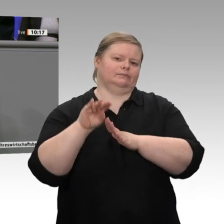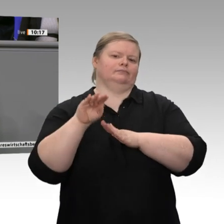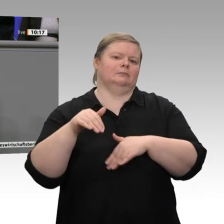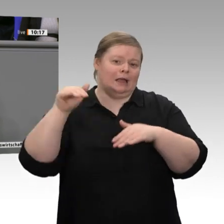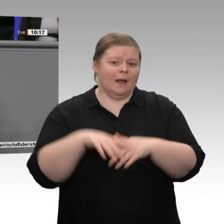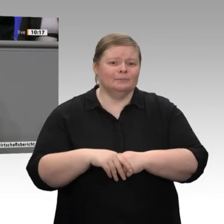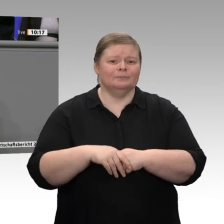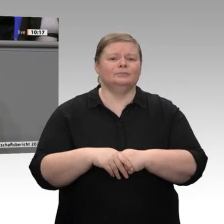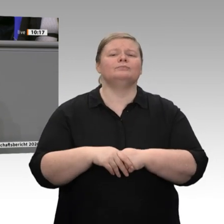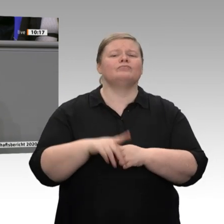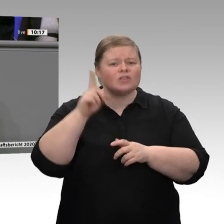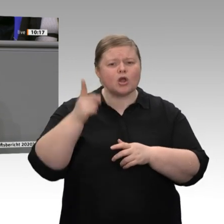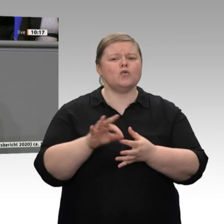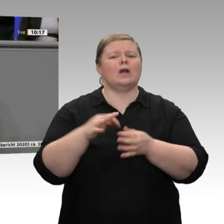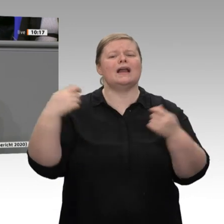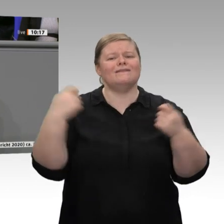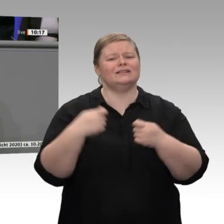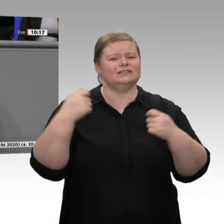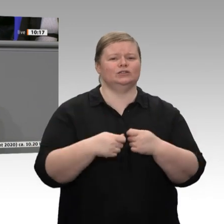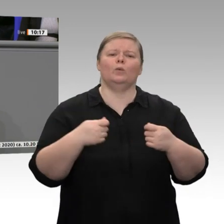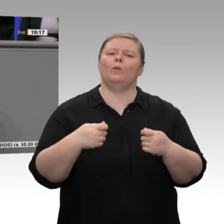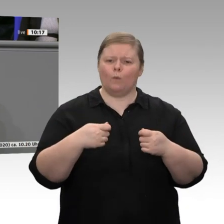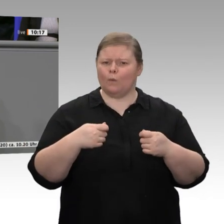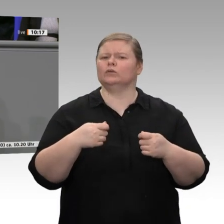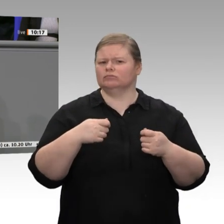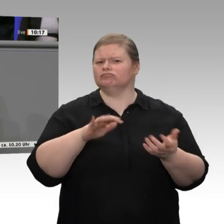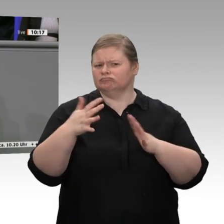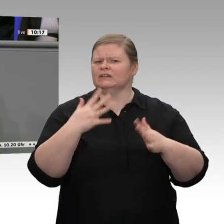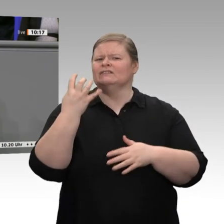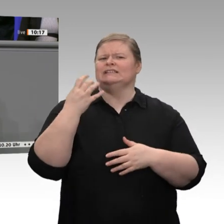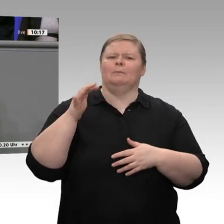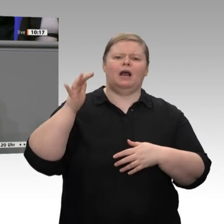und Beschäftigung, meine sehr geehrten Damen und Herren, und dies bei einem ausgeglichenen